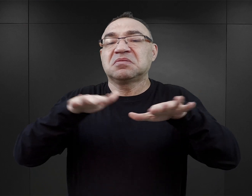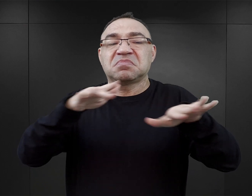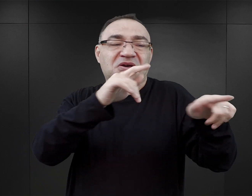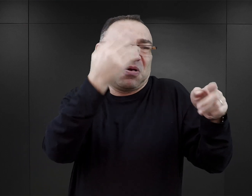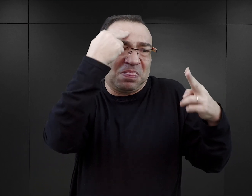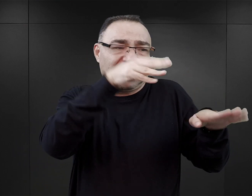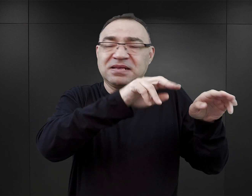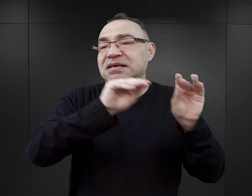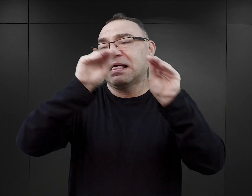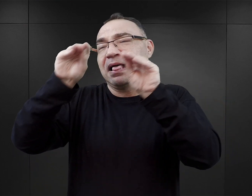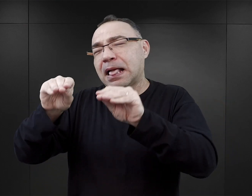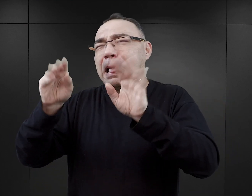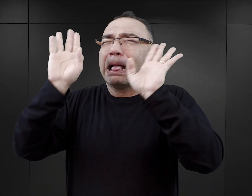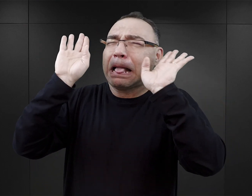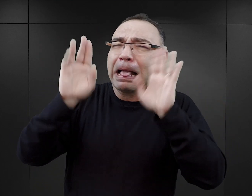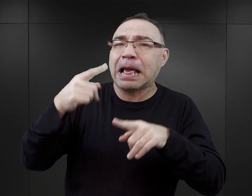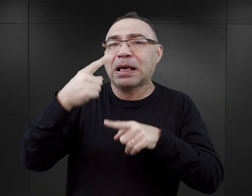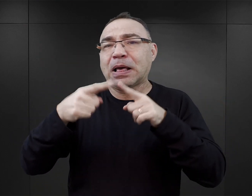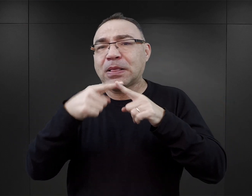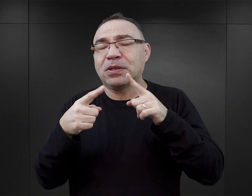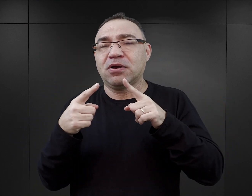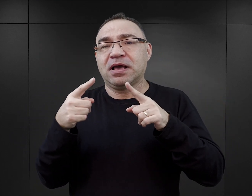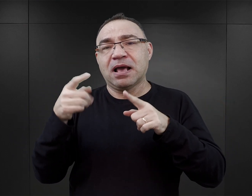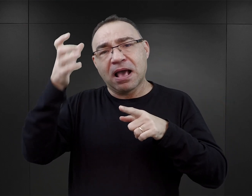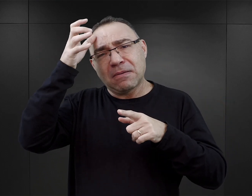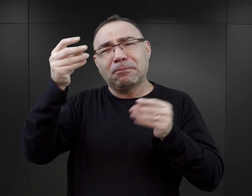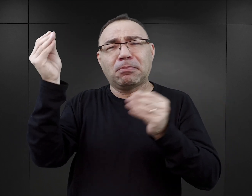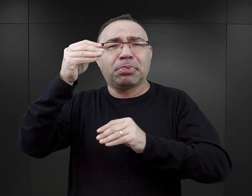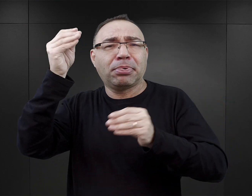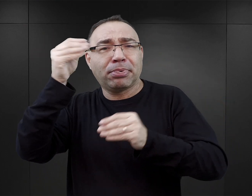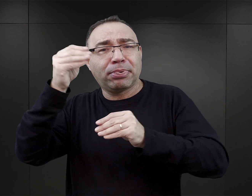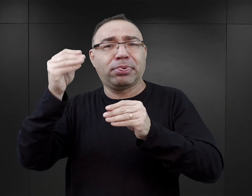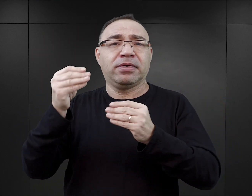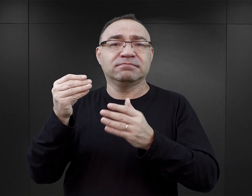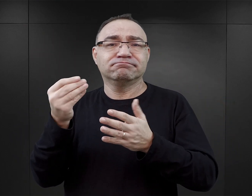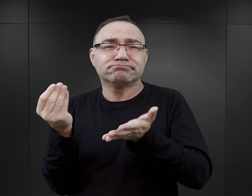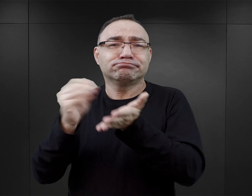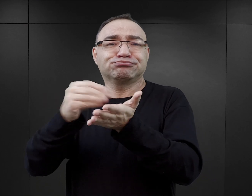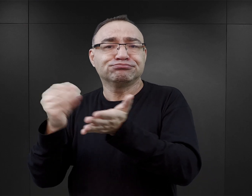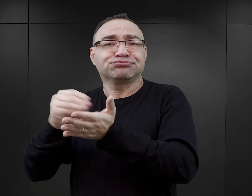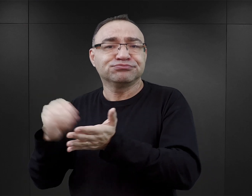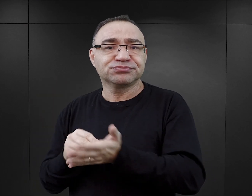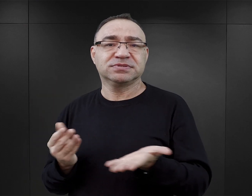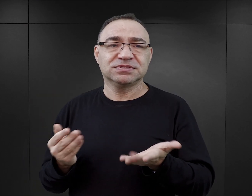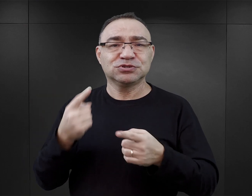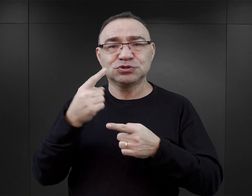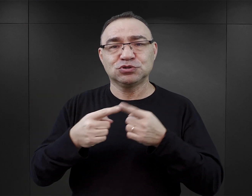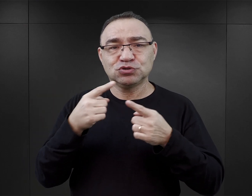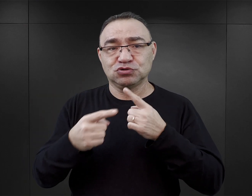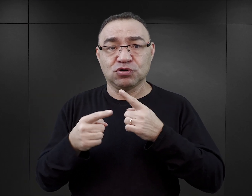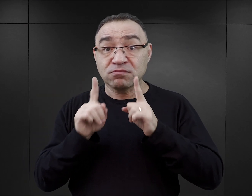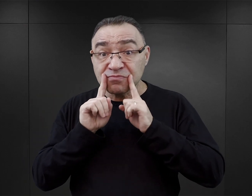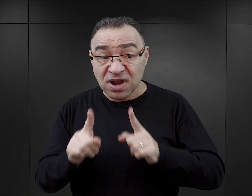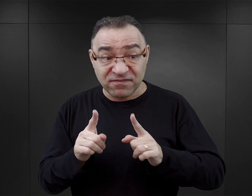no to autorzy uzupełniają te takie białe pola. Natomiast uzupełniają je najczęściej nie w oparciu o źródła,